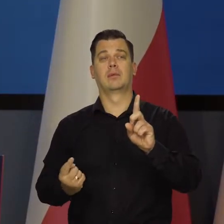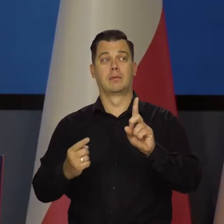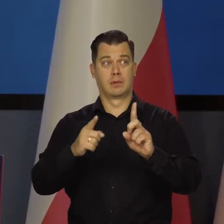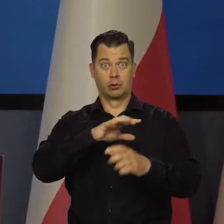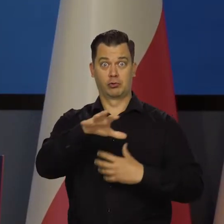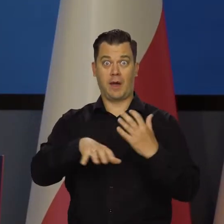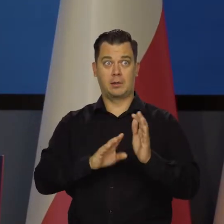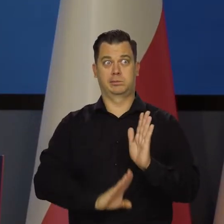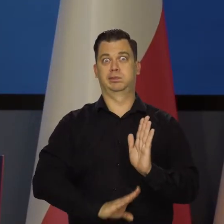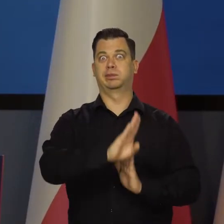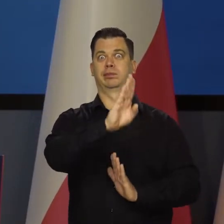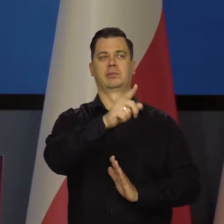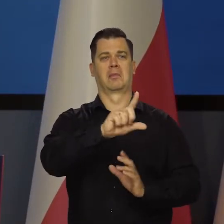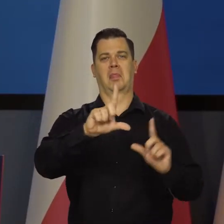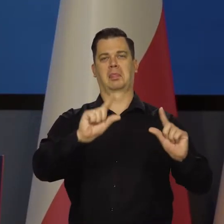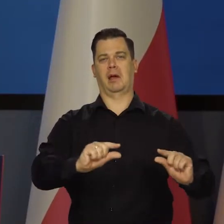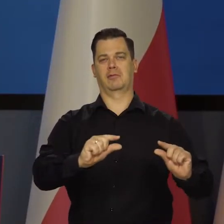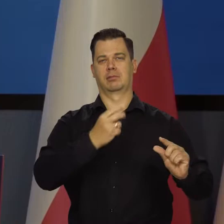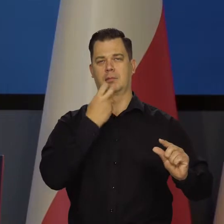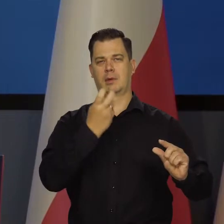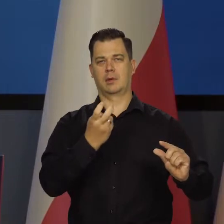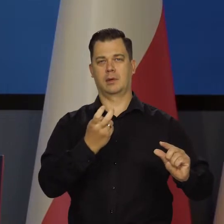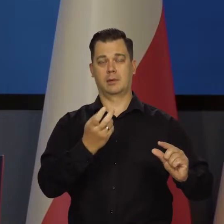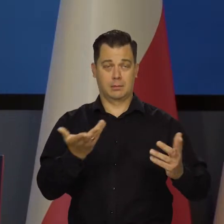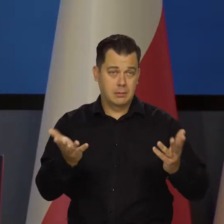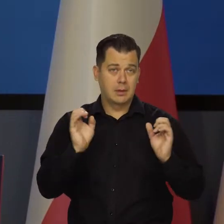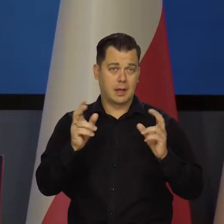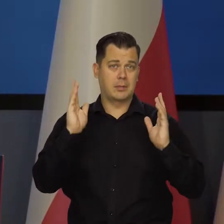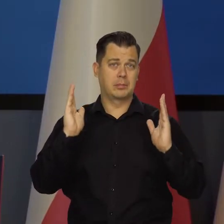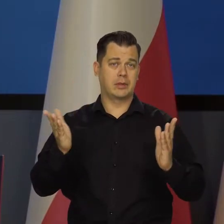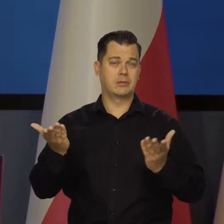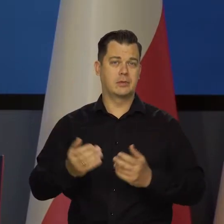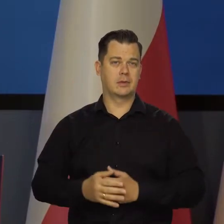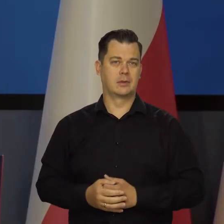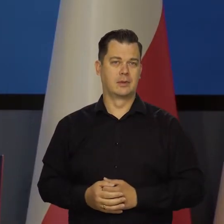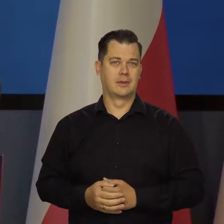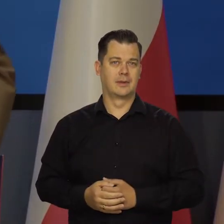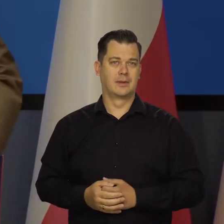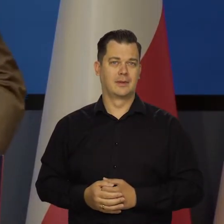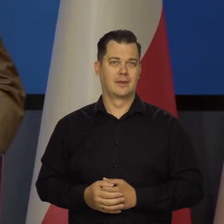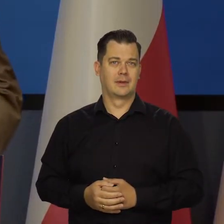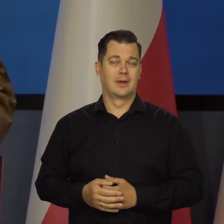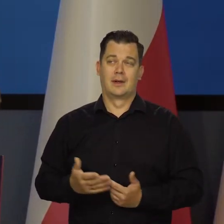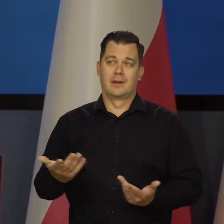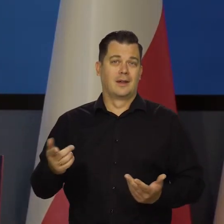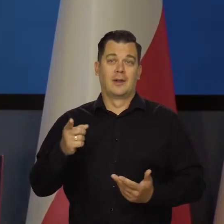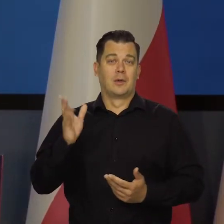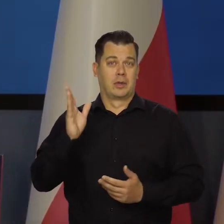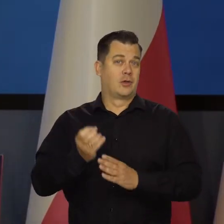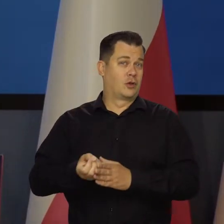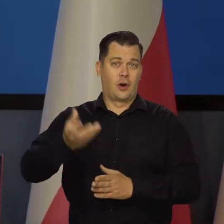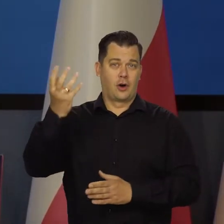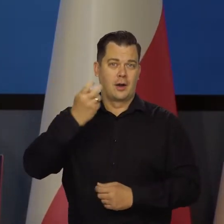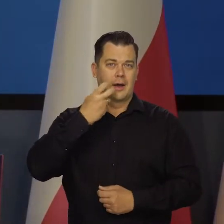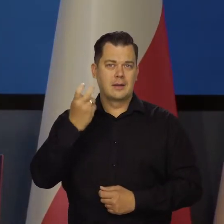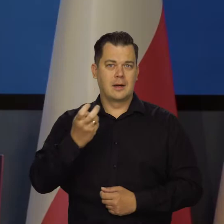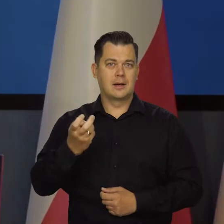który będzie miał tańsze źródła energii. To jest nieuniknione. Jak jeden obszar będzie miało wiele droższą energię i niestabilną,